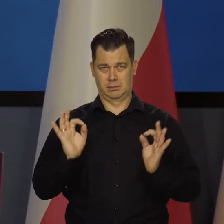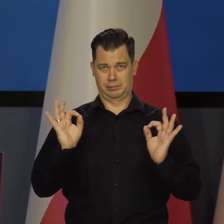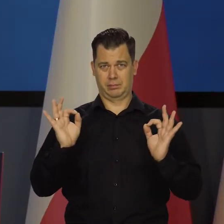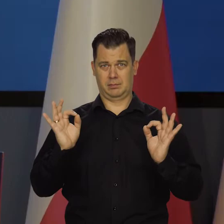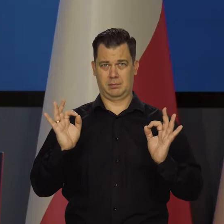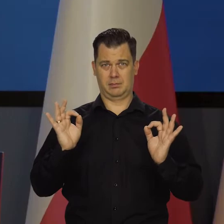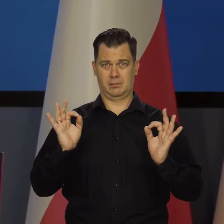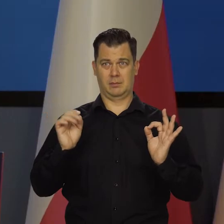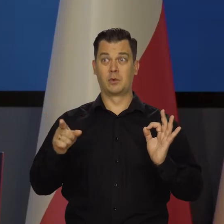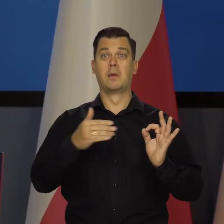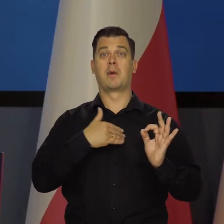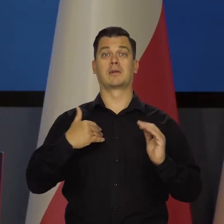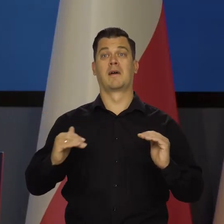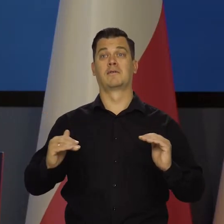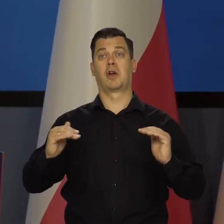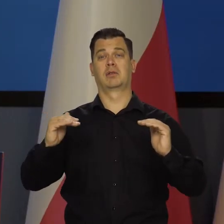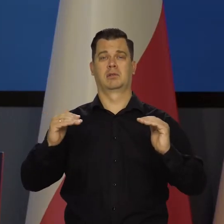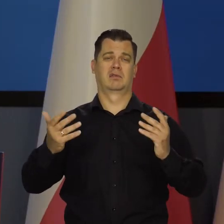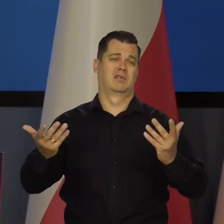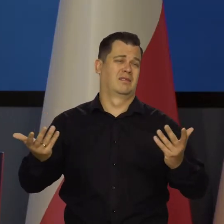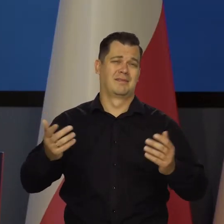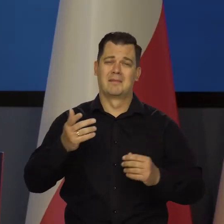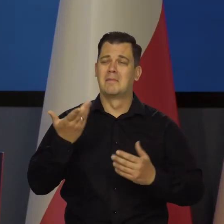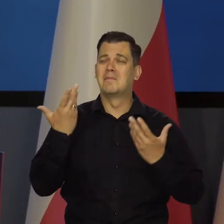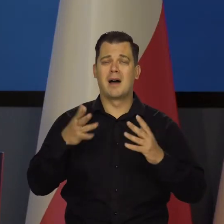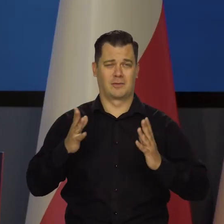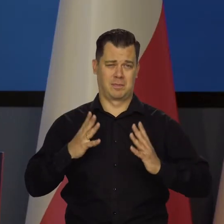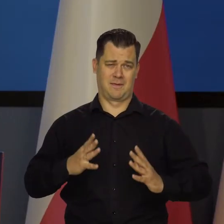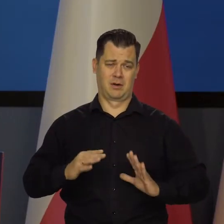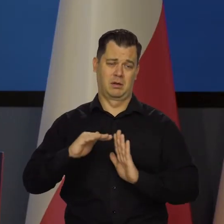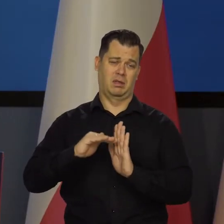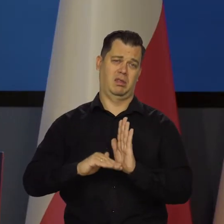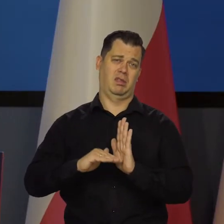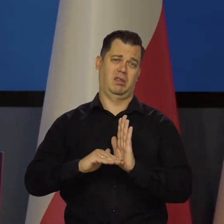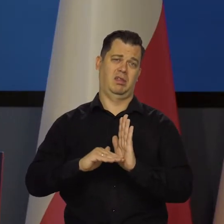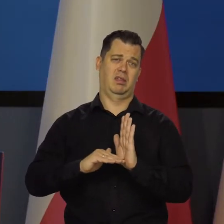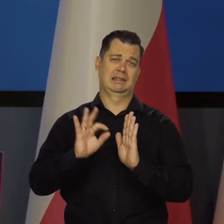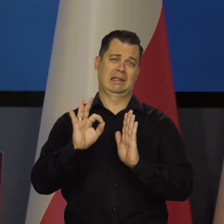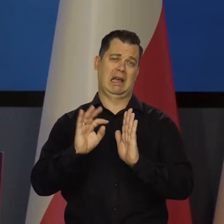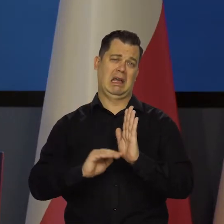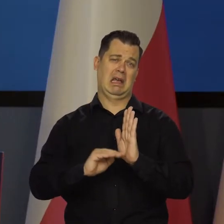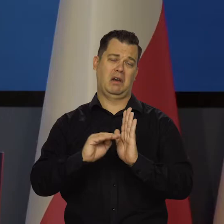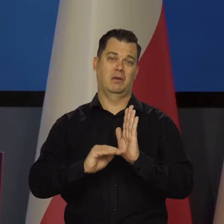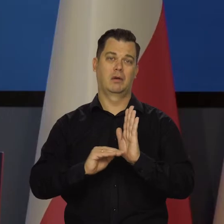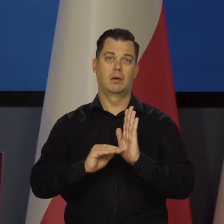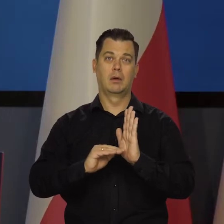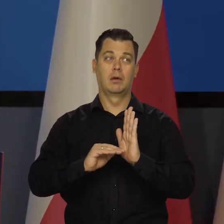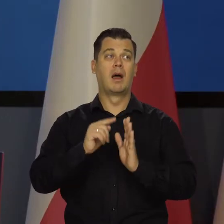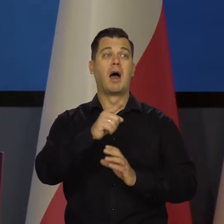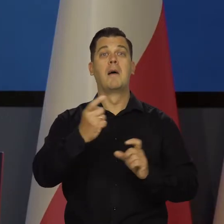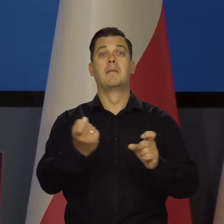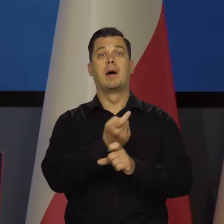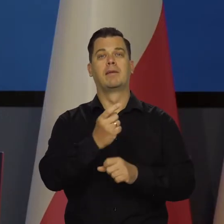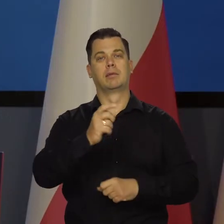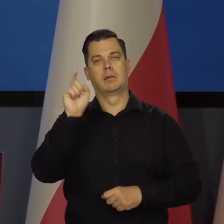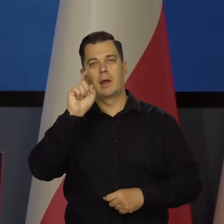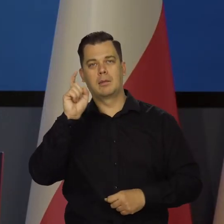że w ogóle nie rośnie. My rośniemy, ale bardzo wolno, czasami w ogóle. Te kraje są tak bogate, że to może nie ma większego znaczenia,